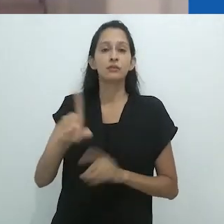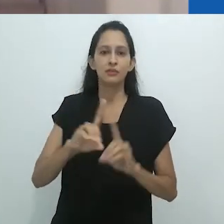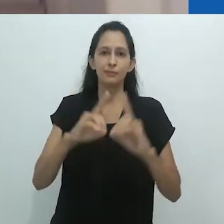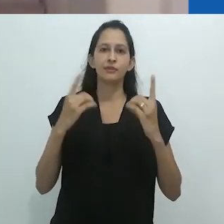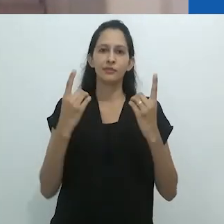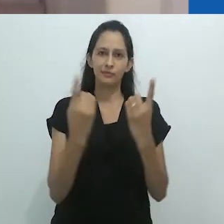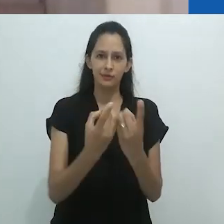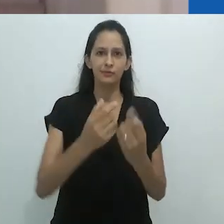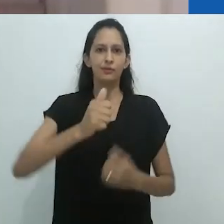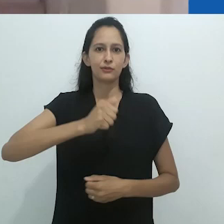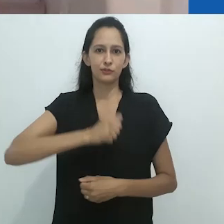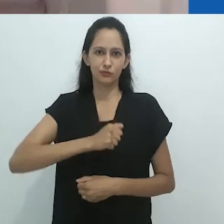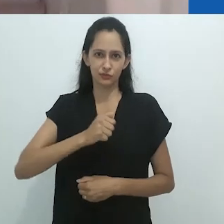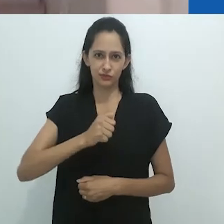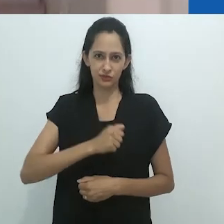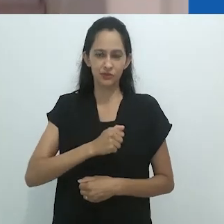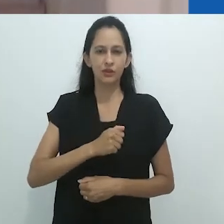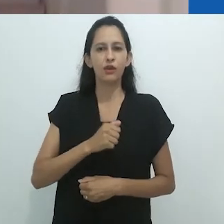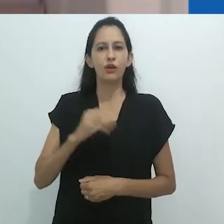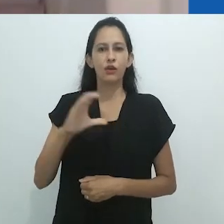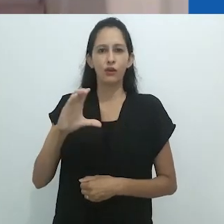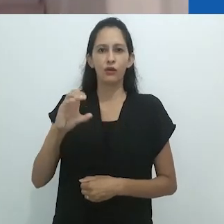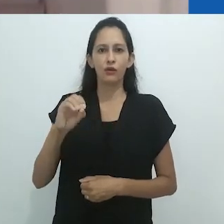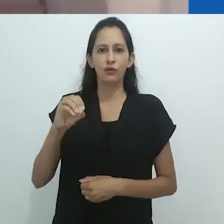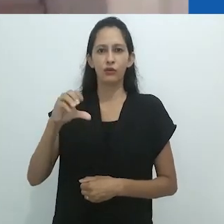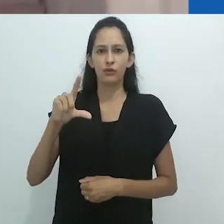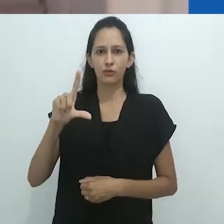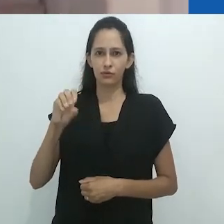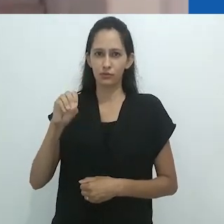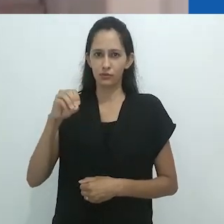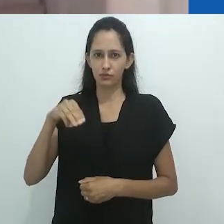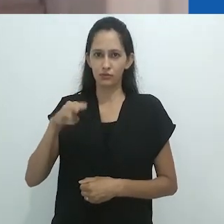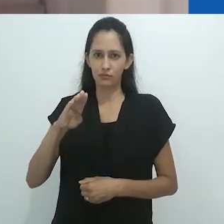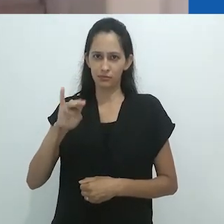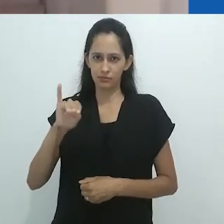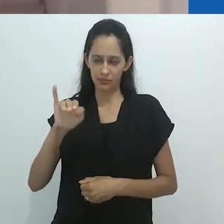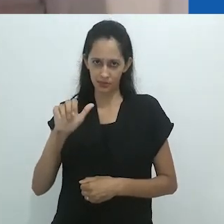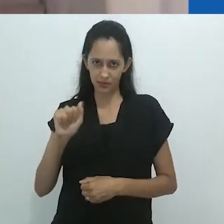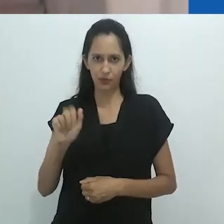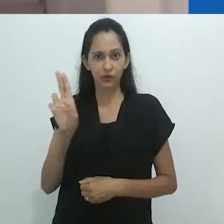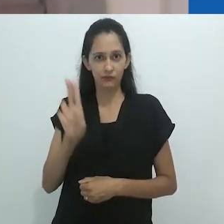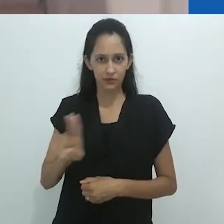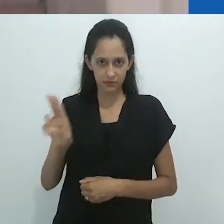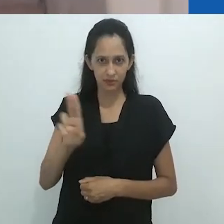Sua obra, como já mencionei, é extensa, primando pelo rigor teórico e pela densidade metodológica.